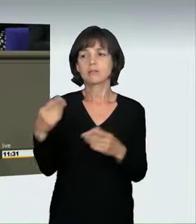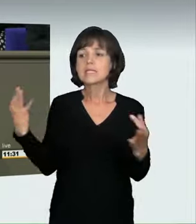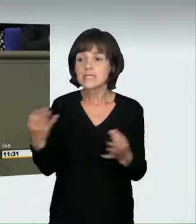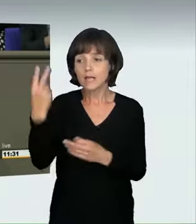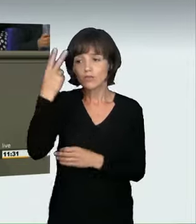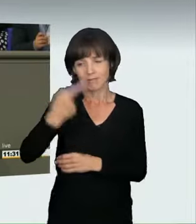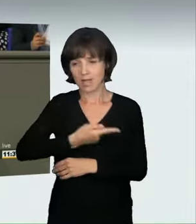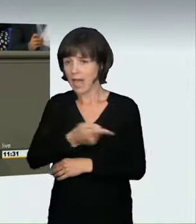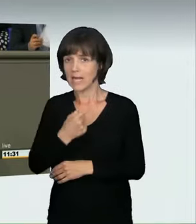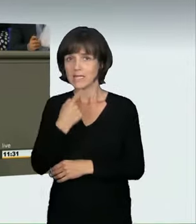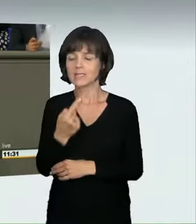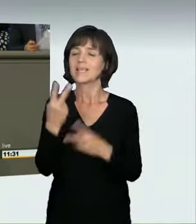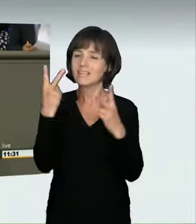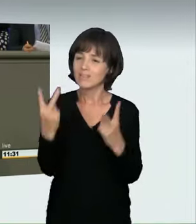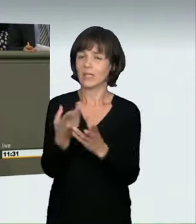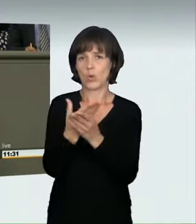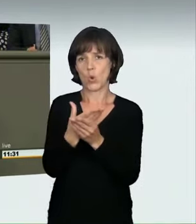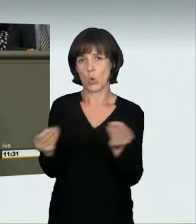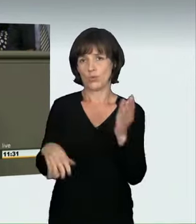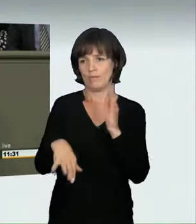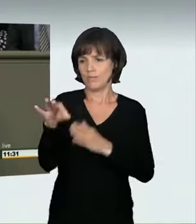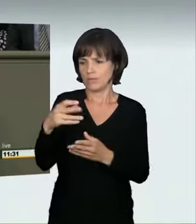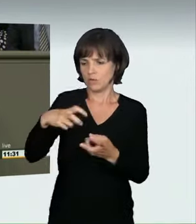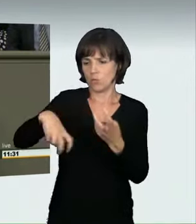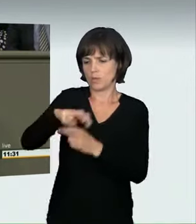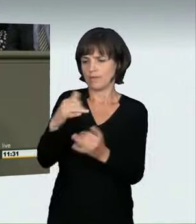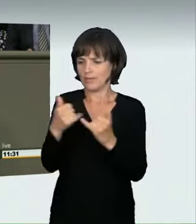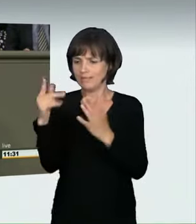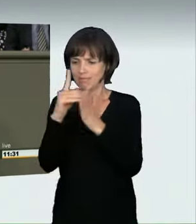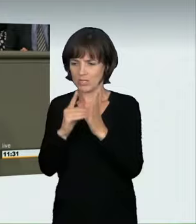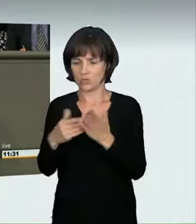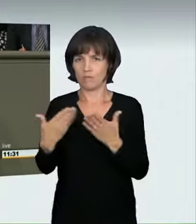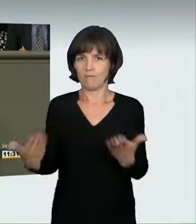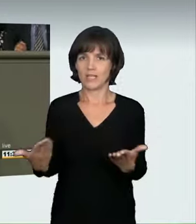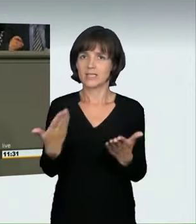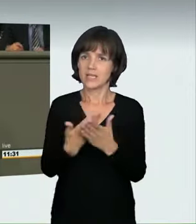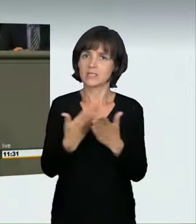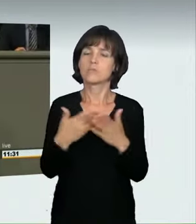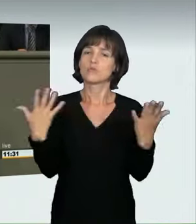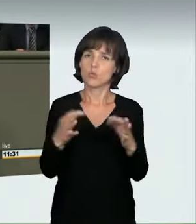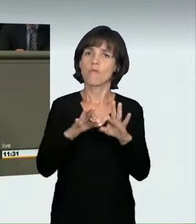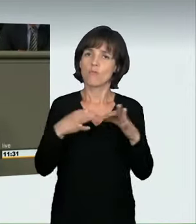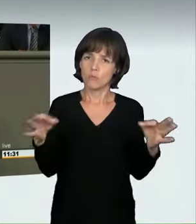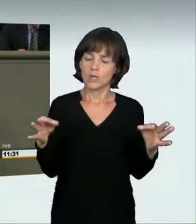es sei wichtig, das zu lösen, und wir werden es mit dieser Formulierung strafrechtlich in den Griff bekommen.